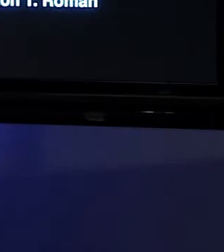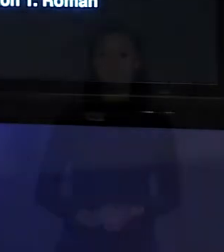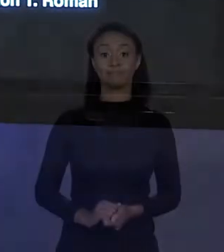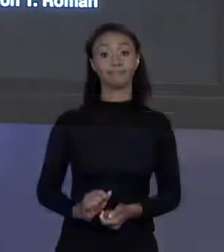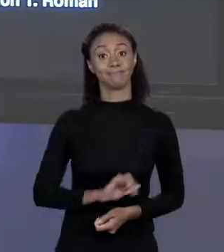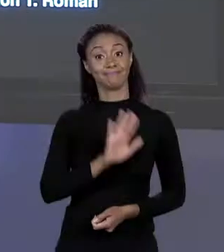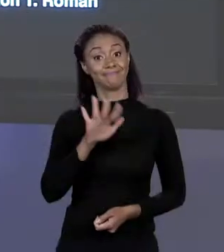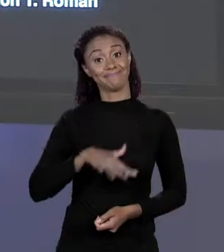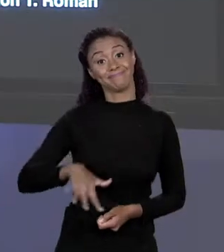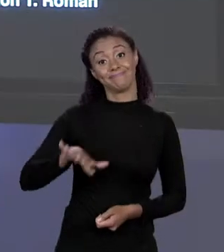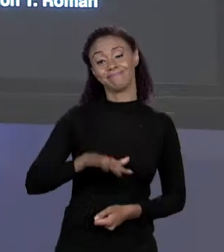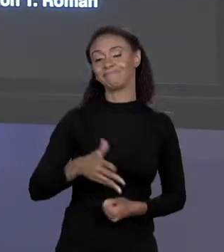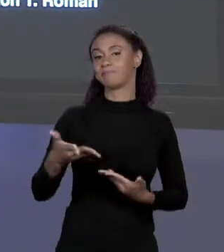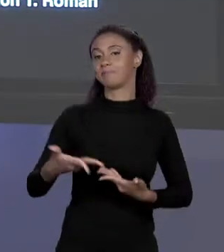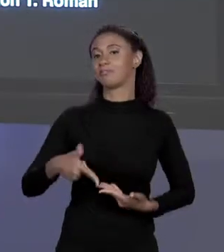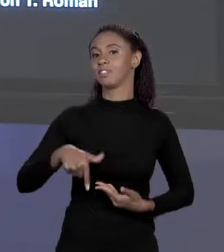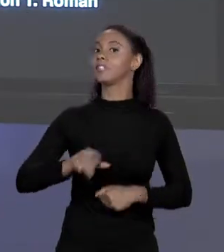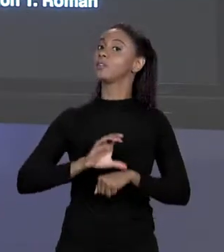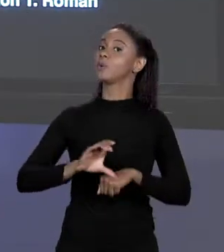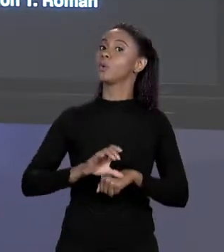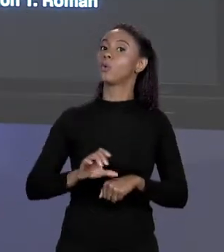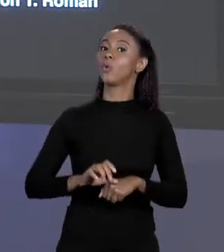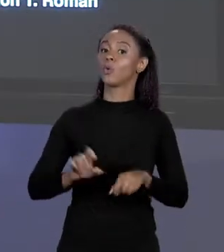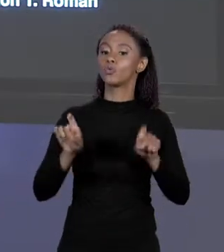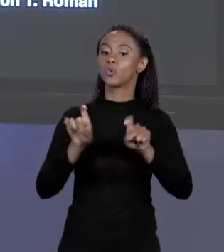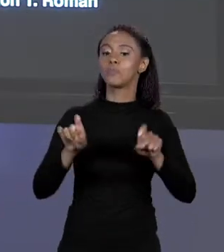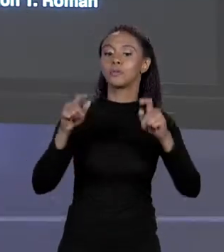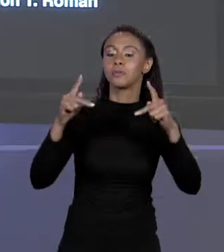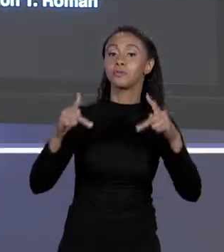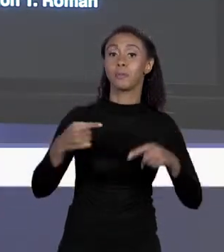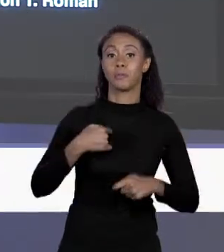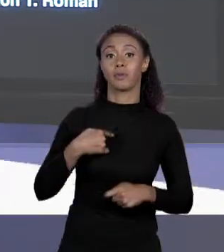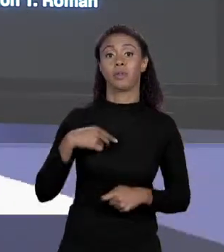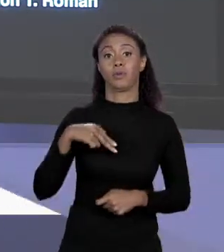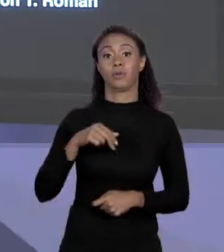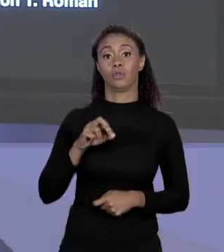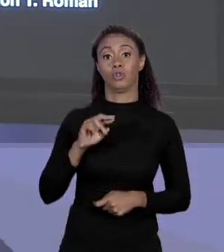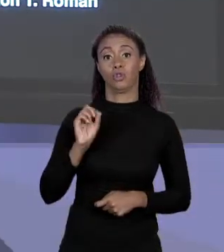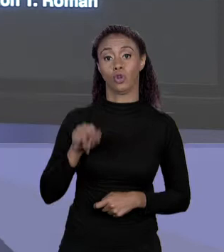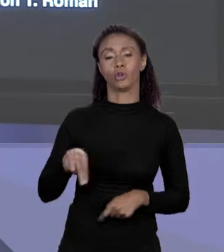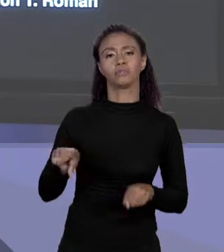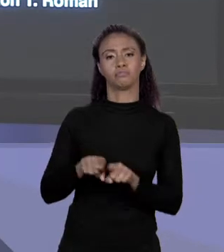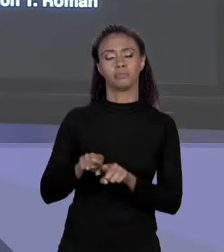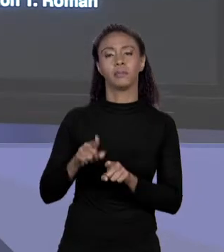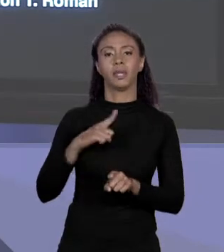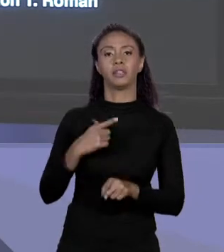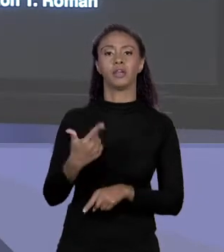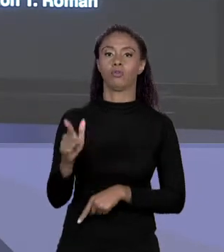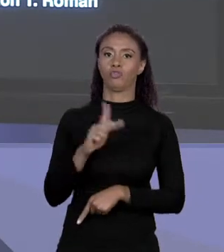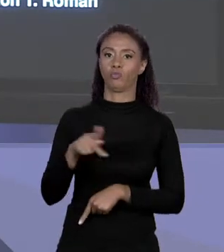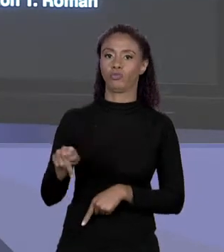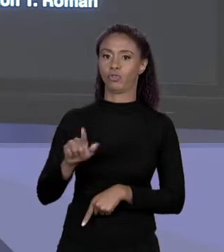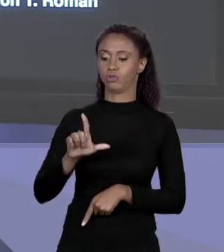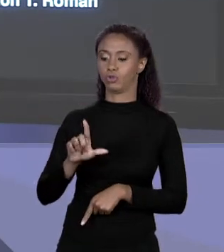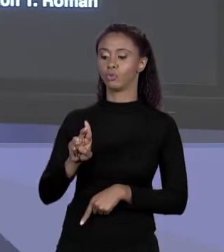[NORTON] OI PESSOAL. BEM VINDOS AO CURSO DE PROGRAMAÇÃO DE COMPUTADORES E EU SOU NORTON E ESSE CURSO TAMBÉM É MINISTRADO PELO PROFESSOR LUCIANO. HOJE A GENTE VAI